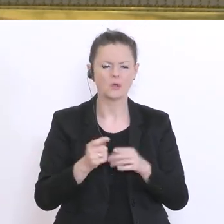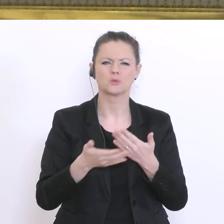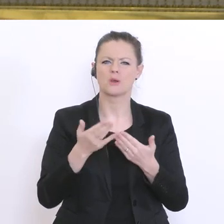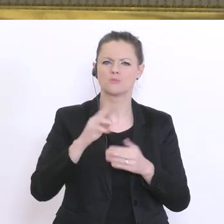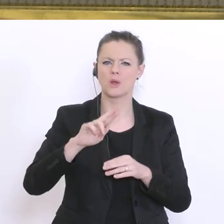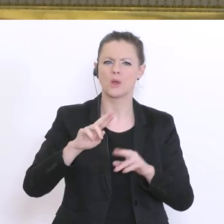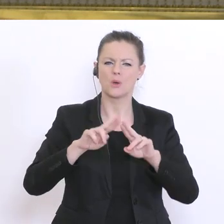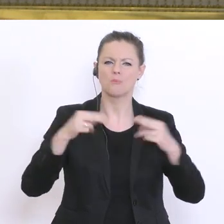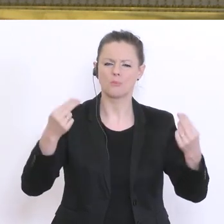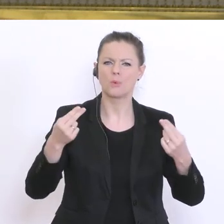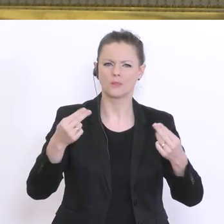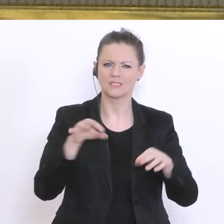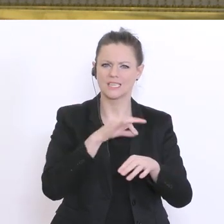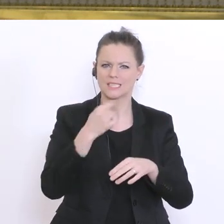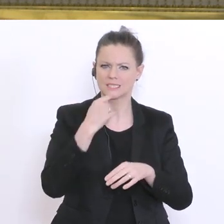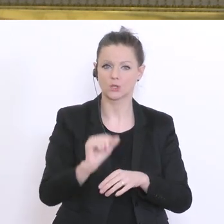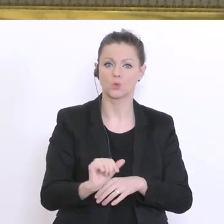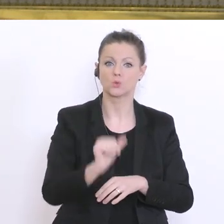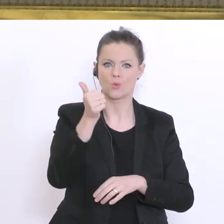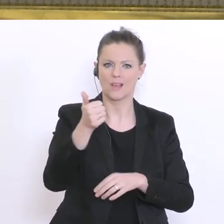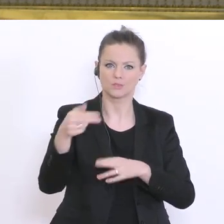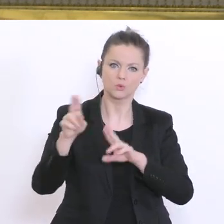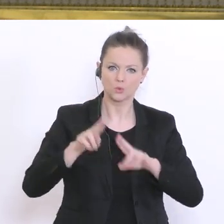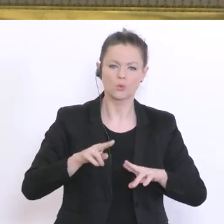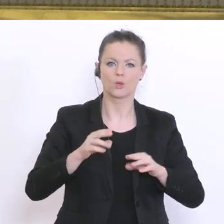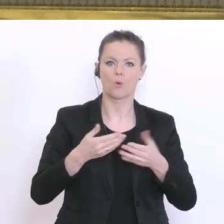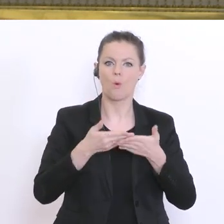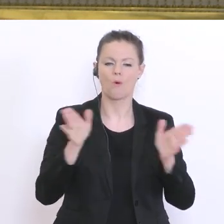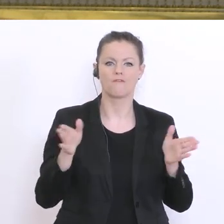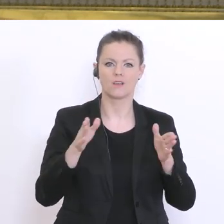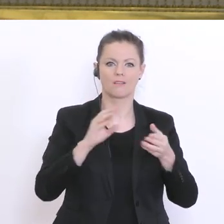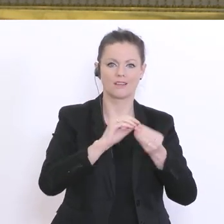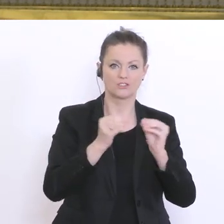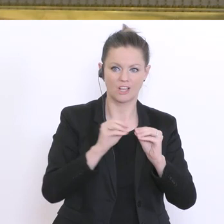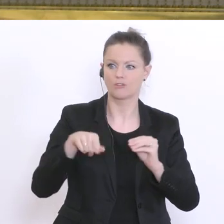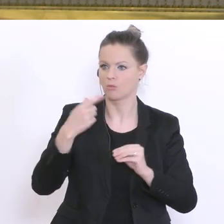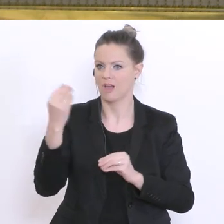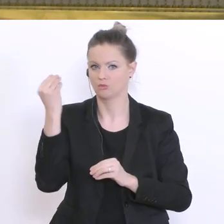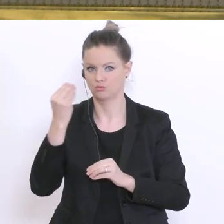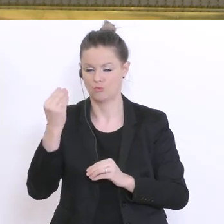sollen vor den Schulen aufschließen, dass dann die Betreuungssituation an den Schulen verstärkt wird?